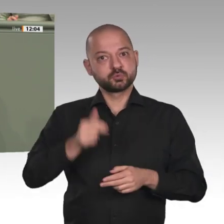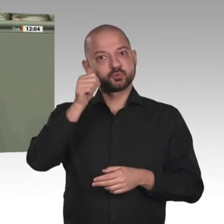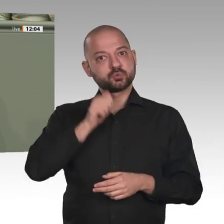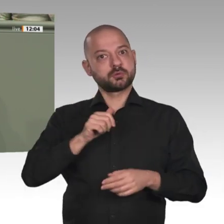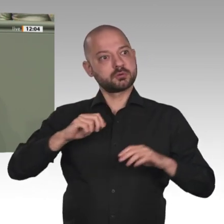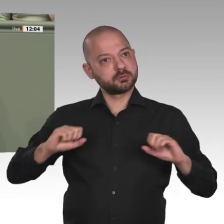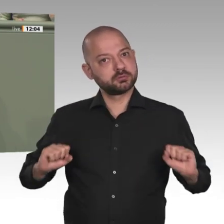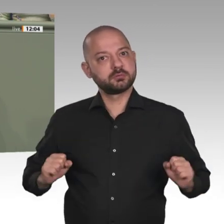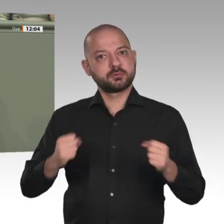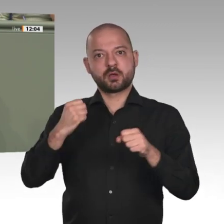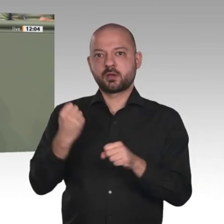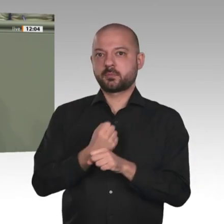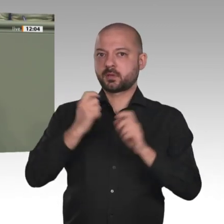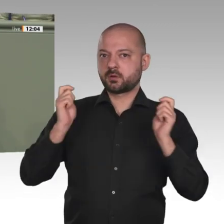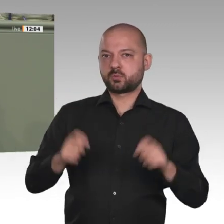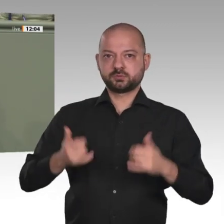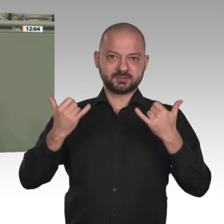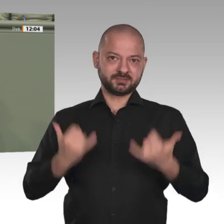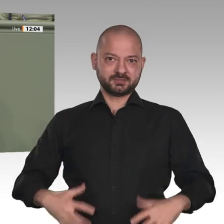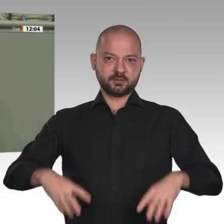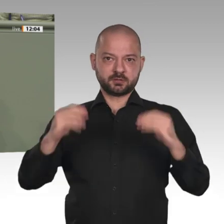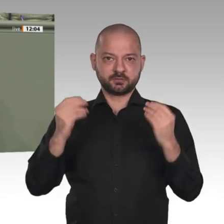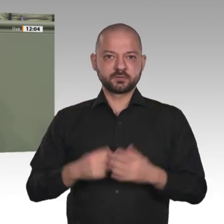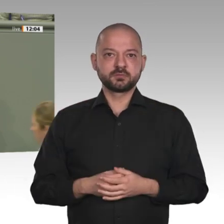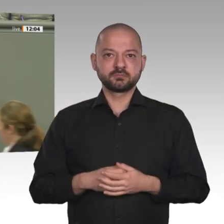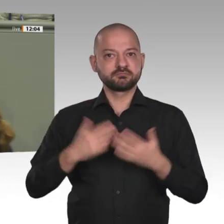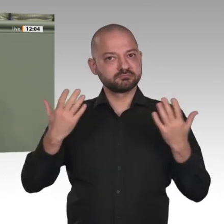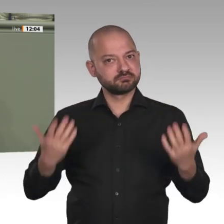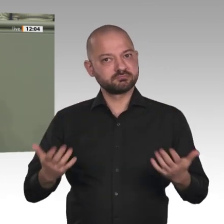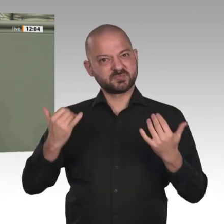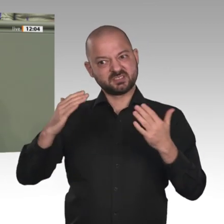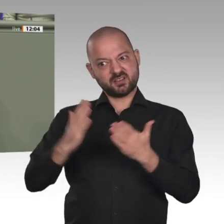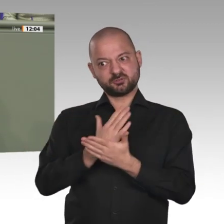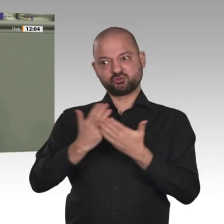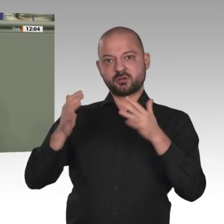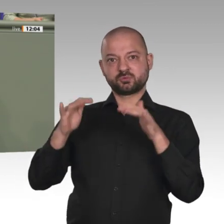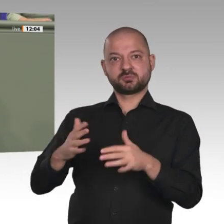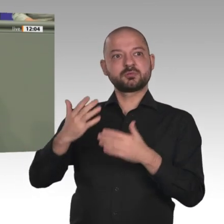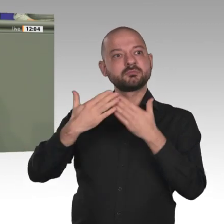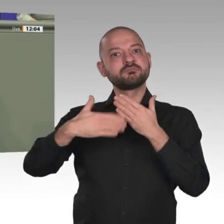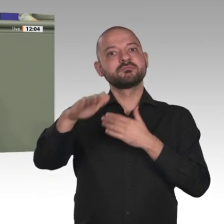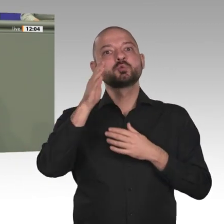gemeinsam mit den afrikanischen Staaten Verantwortung für die Zukunft zu übernehmen. Ich bin sehr froh, dass die Bundesregierung,